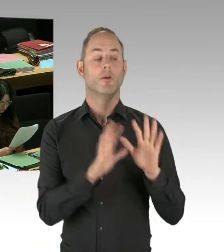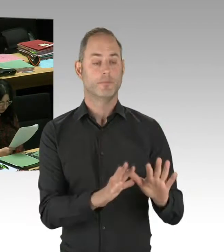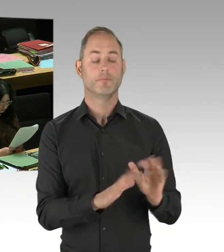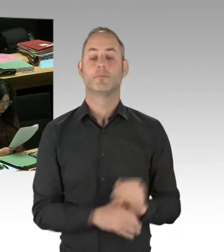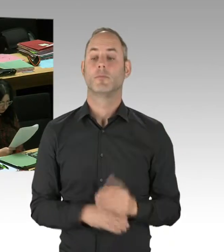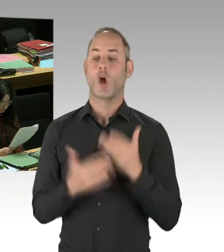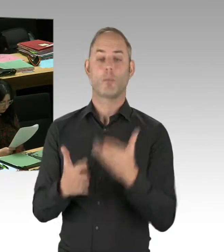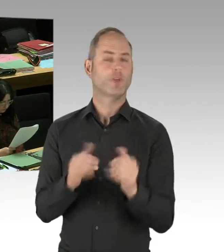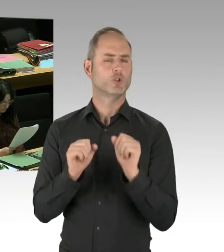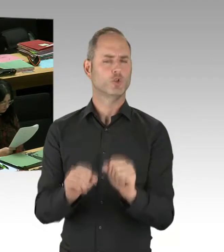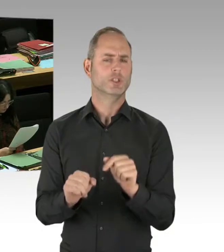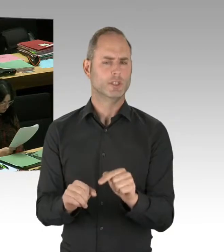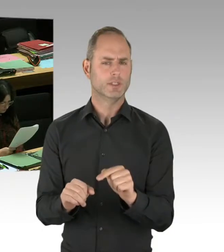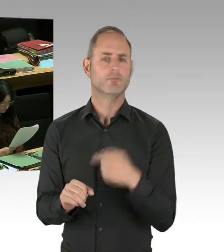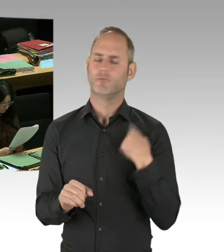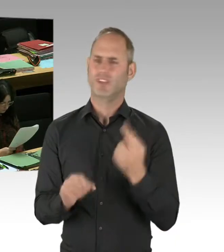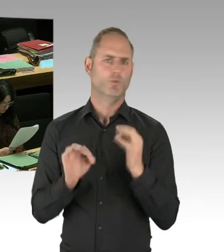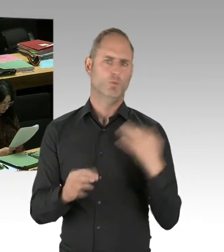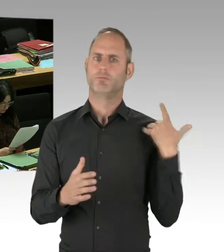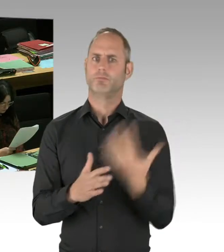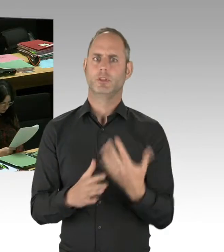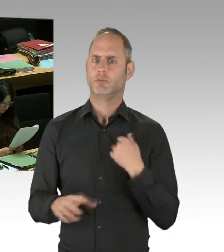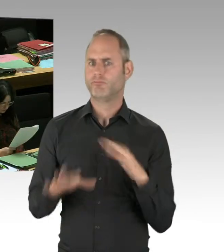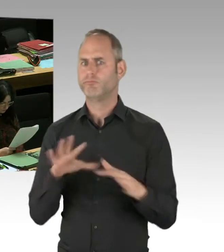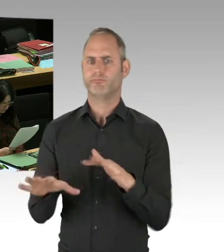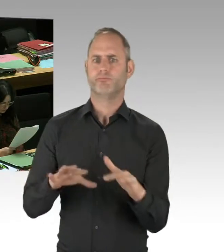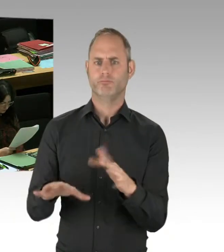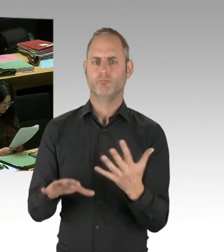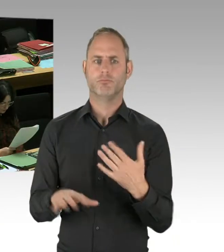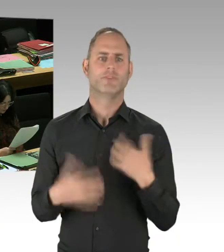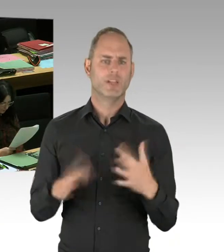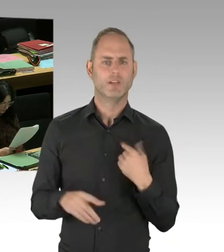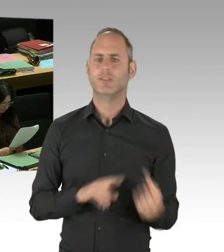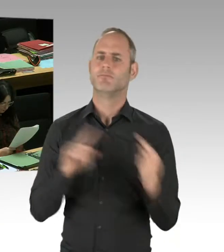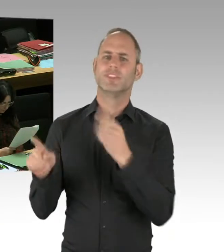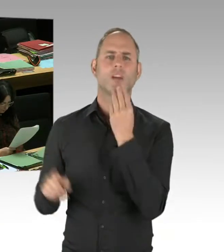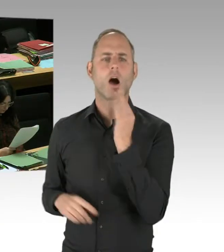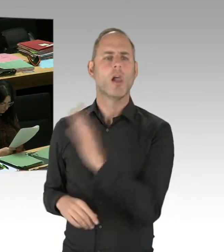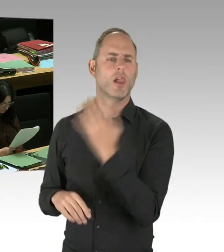Weil alle Anti-Terror-Übungen, die wir bisher so in Deutschland hatten, mit dem Anschlag selber endeten